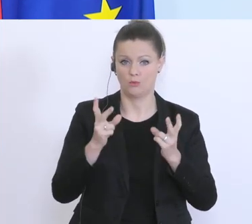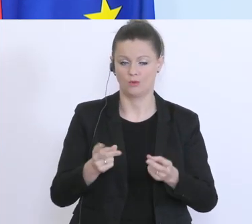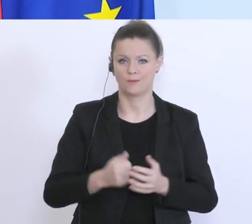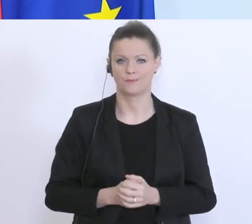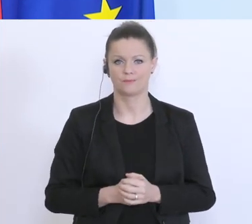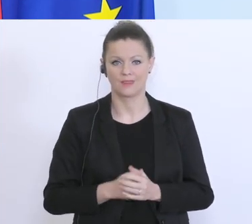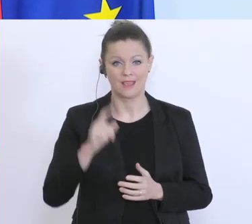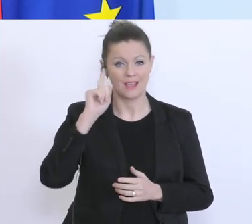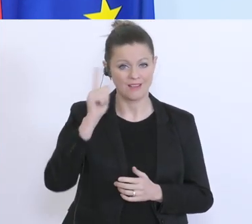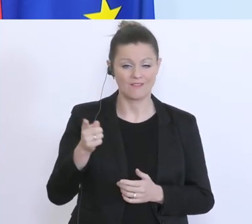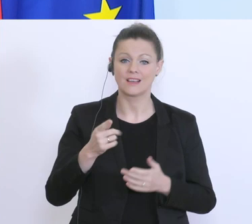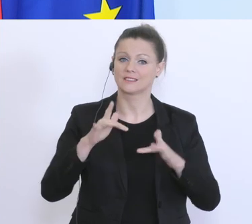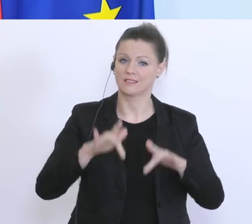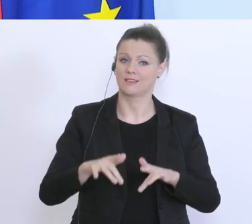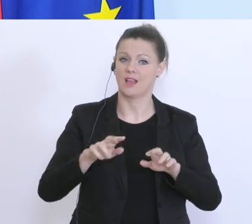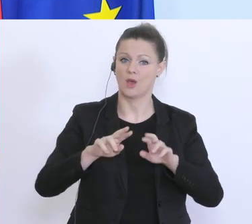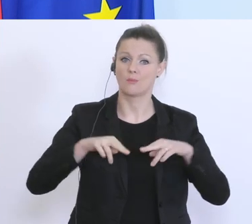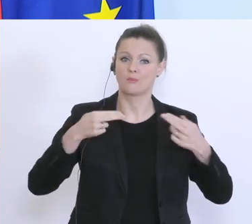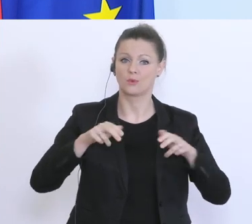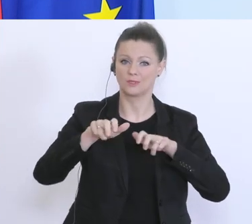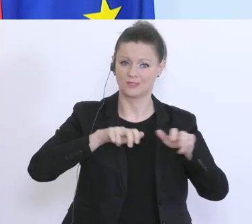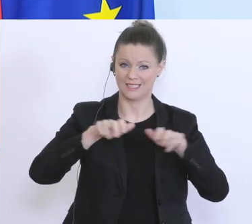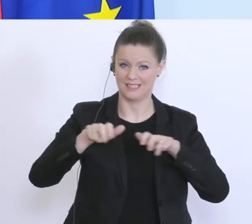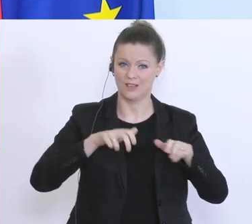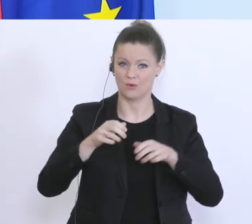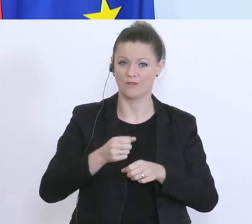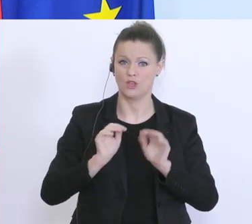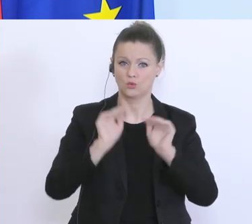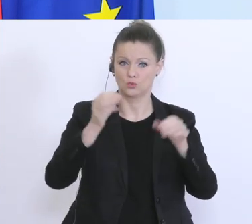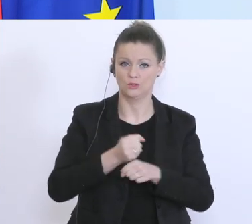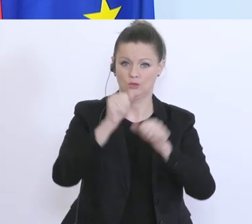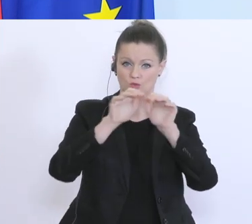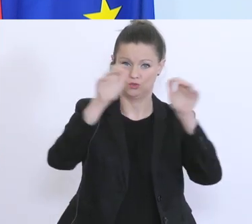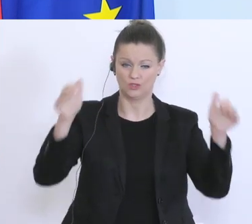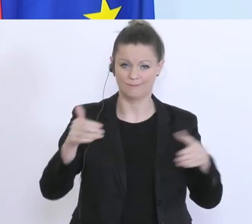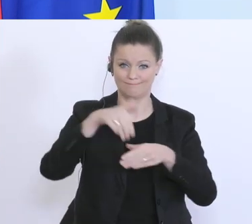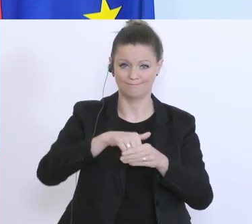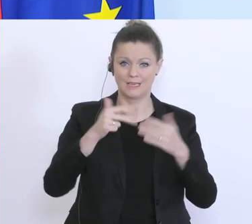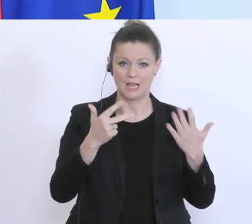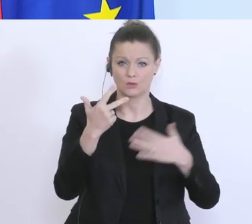über die Volkswirtschaft von 38 Milliarden Euro gespannt, diese umfasst mehrere Bereiche einer